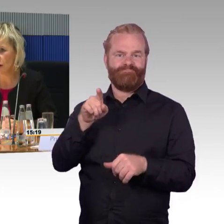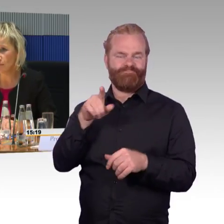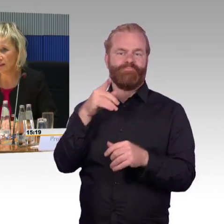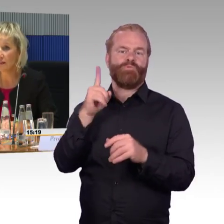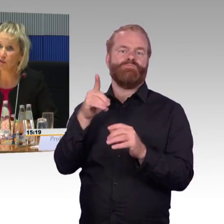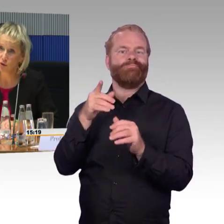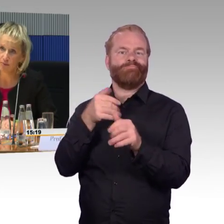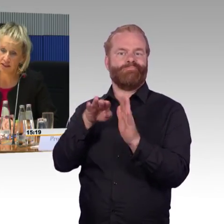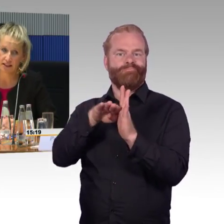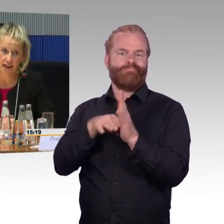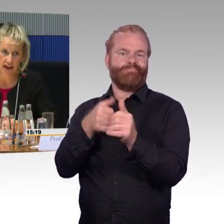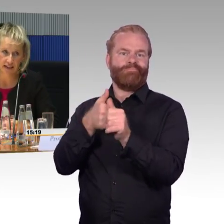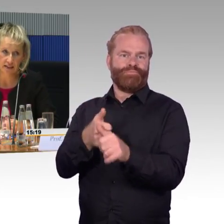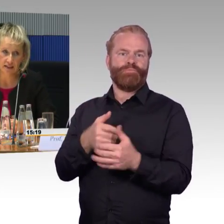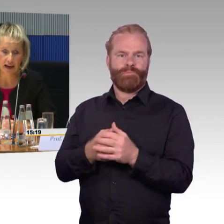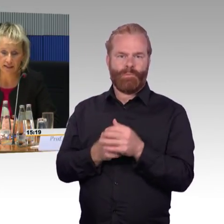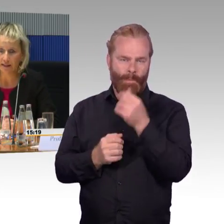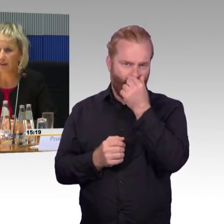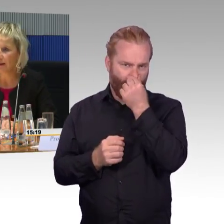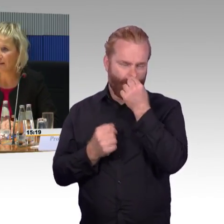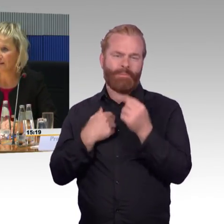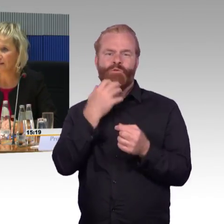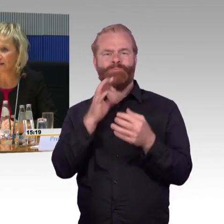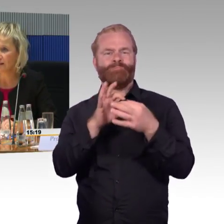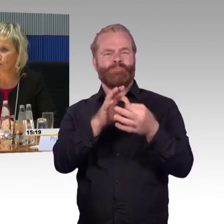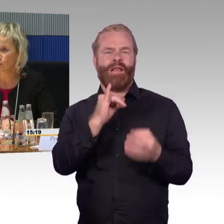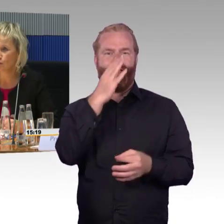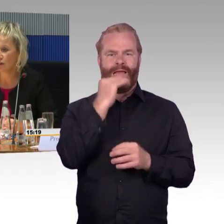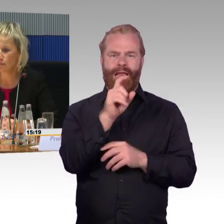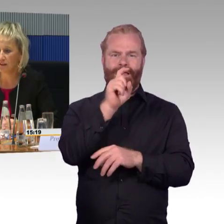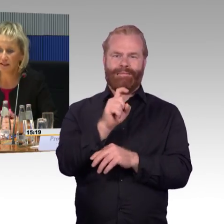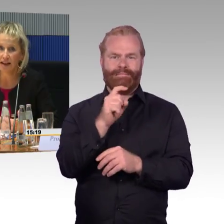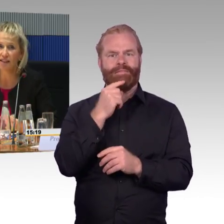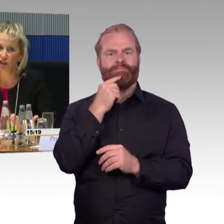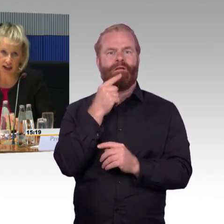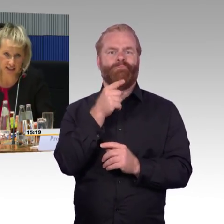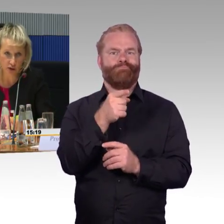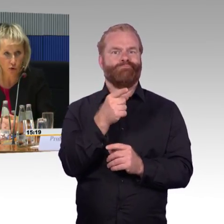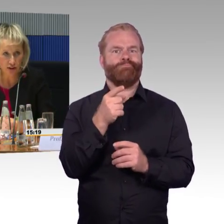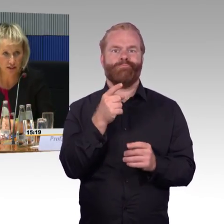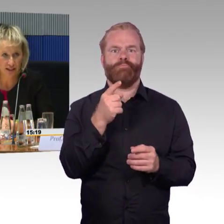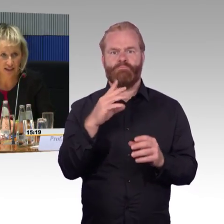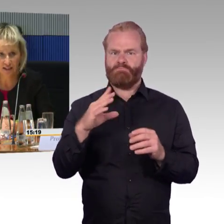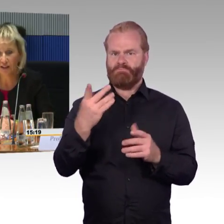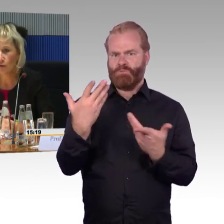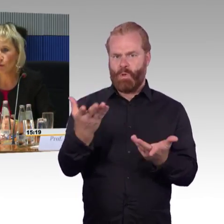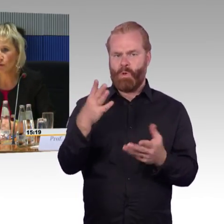die Rollstuhlplätze sind eigentlich nur in der ersten Klasse angesiedelt, also klassenlos, es ist auch grundsätzlich